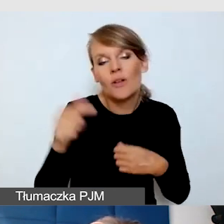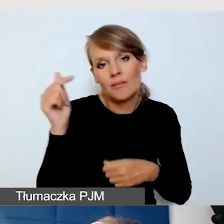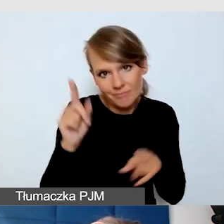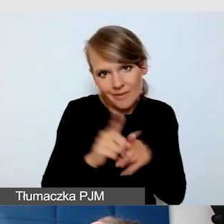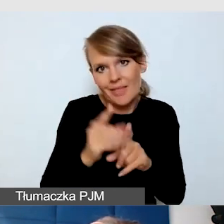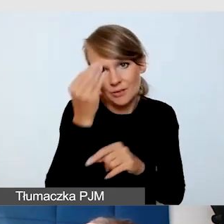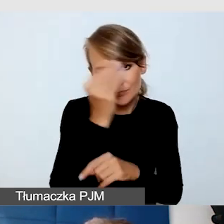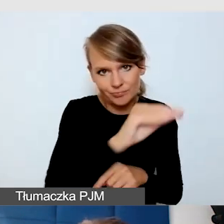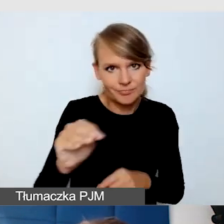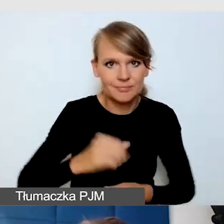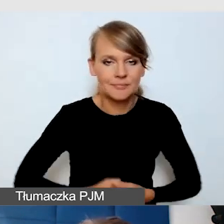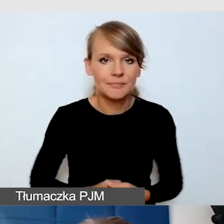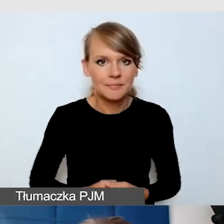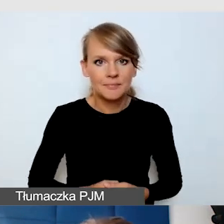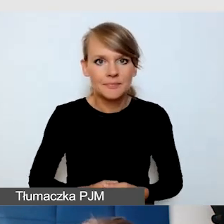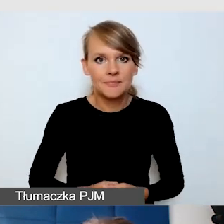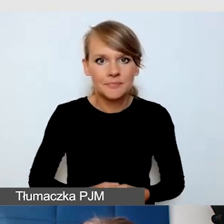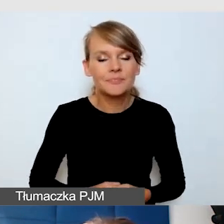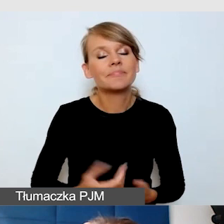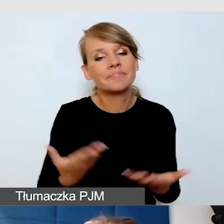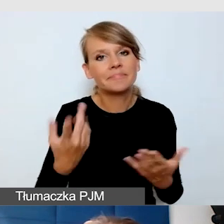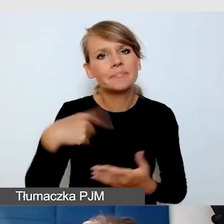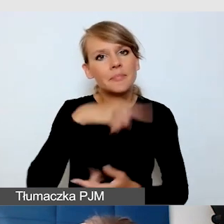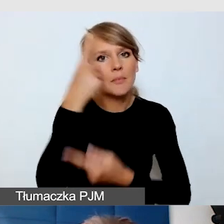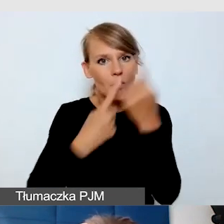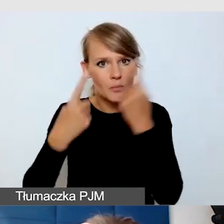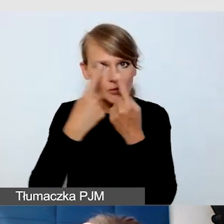Zastanówmy się, czy wszyscy widzą te napisy,